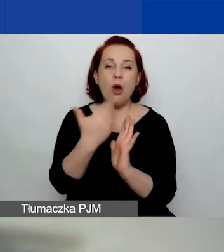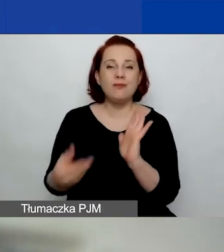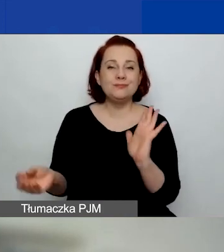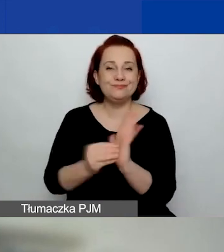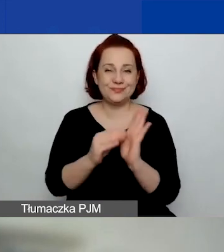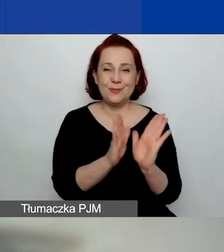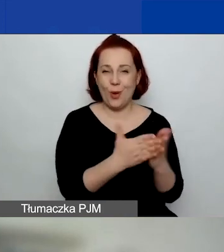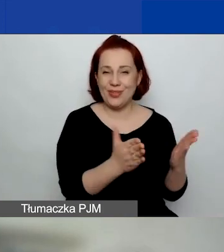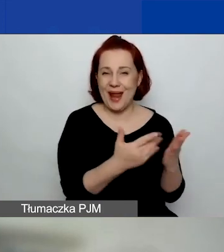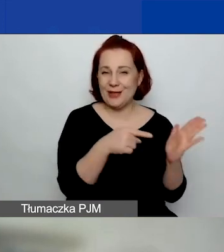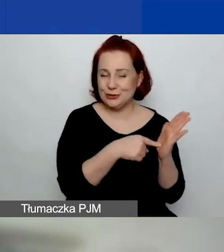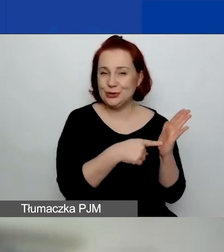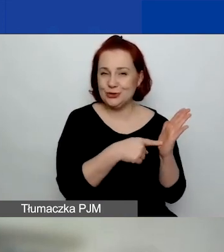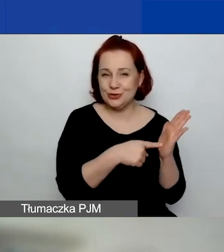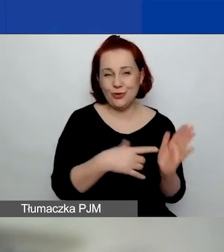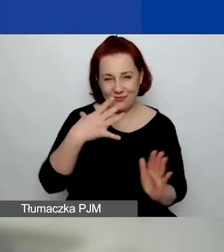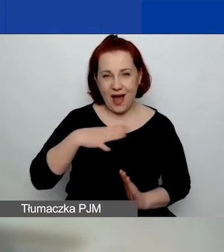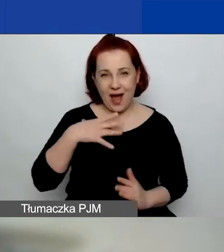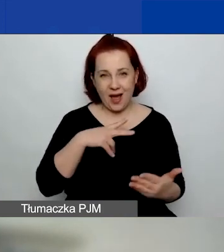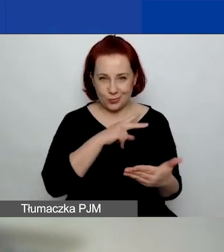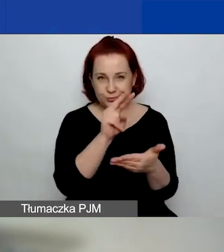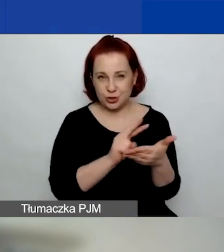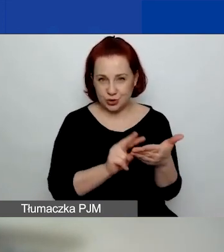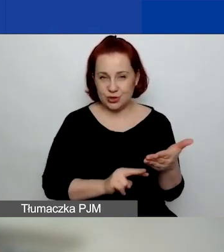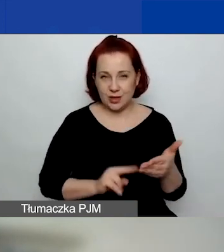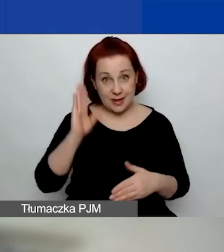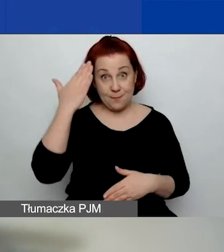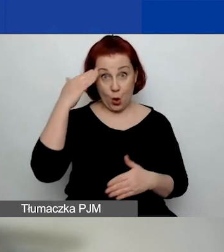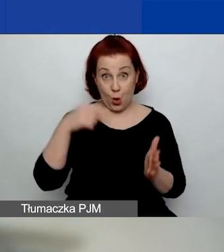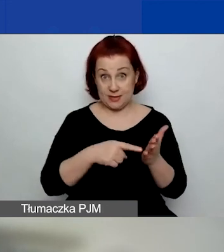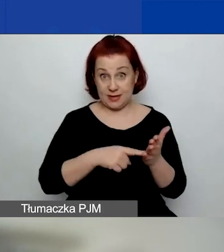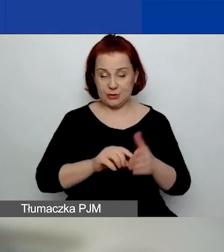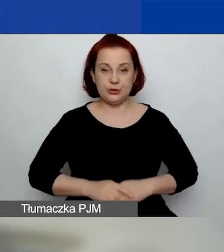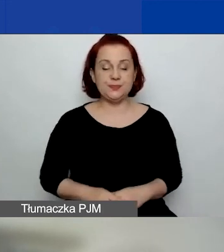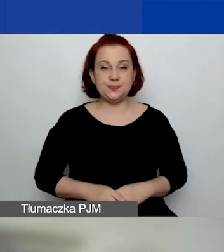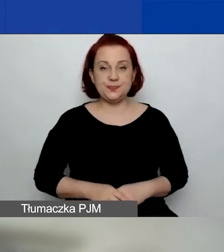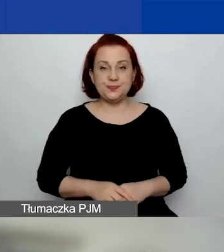i warto do tego opisu zajrzeć.